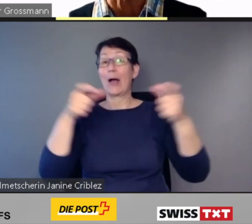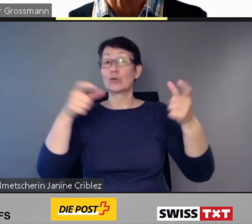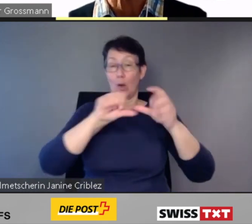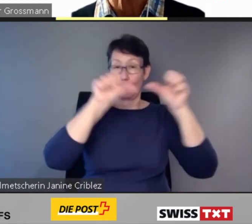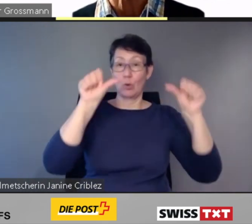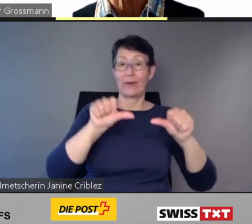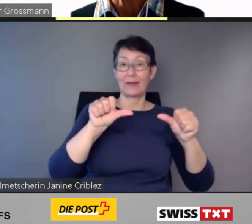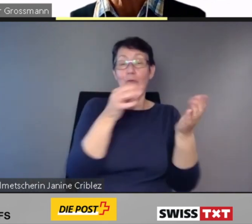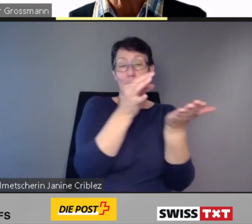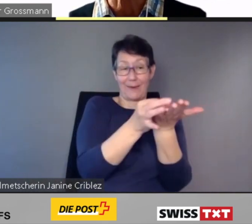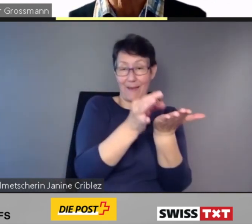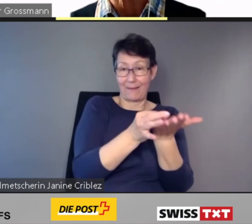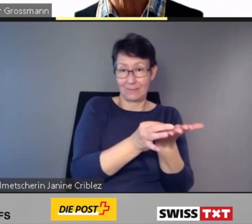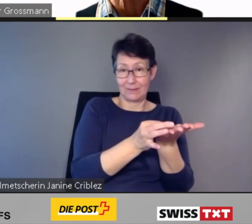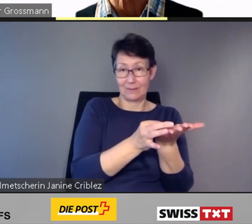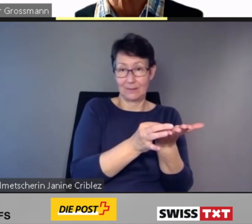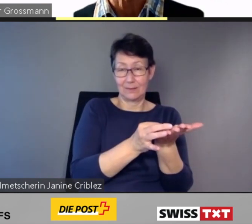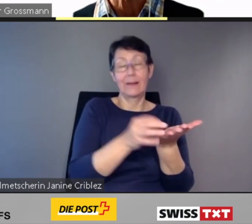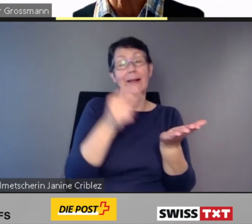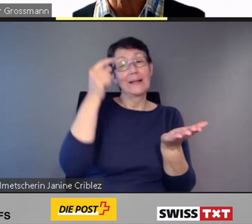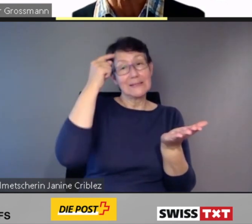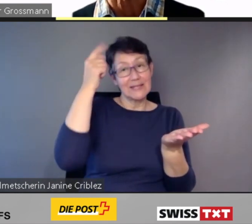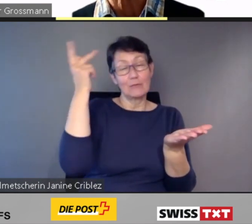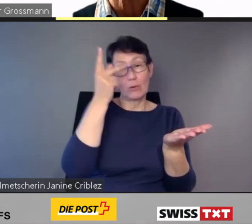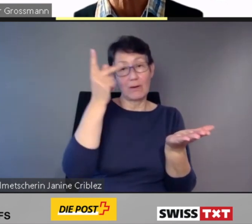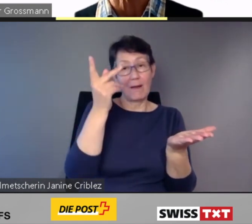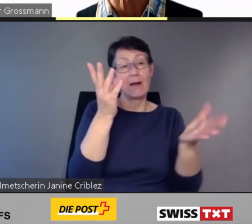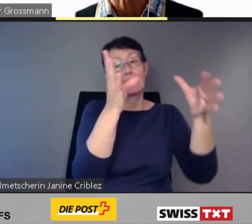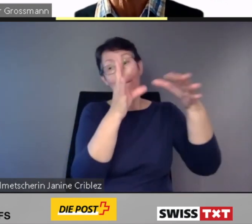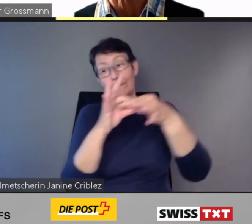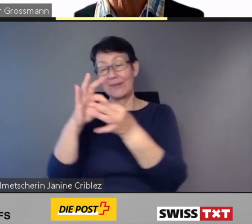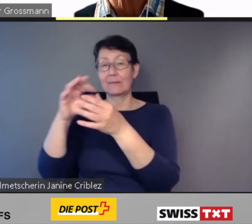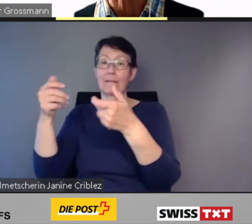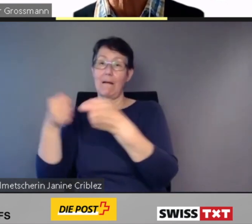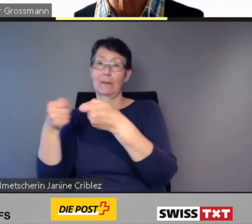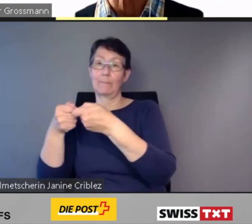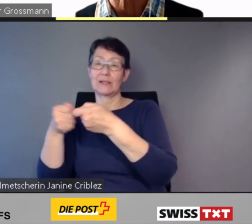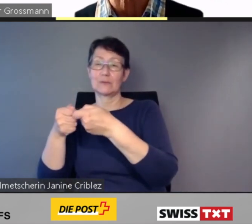die sinnvollerweise mit den Anpassungen an das Gleichstellungsgesetz koordiniert werden.